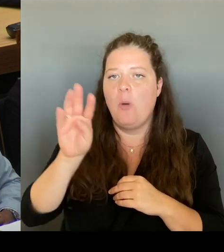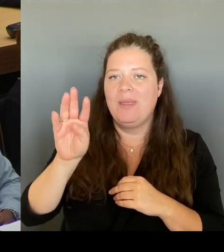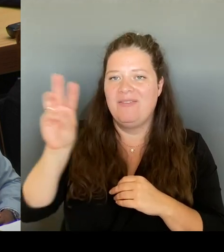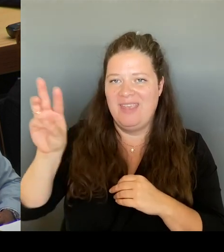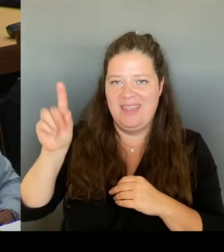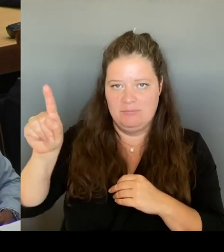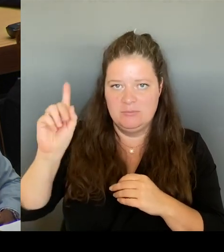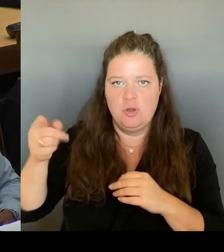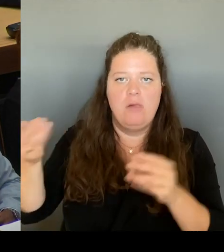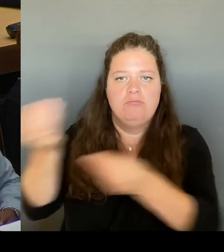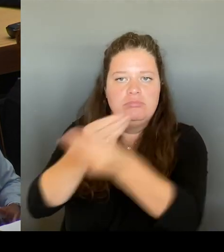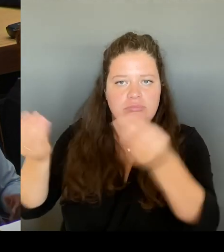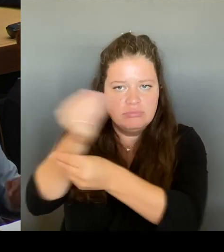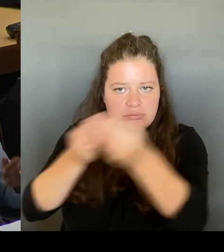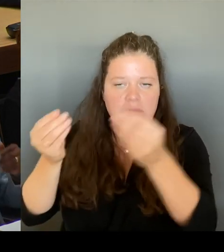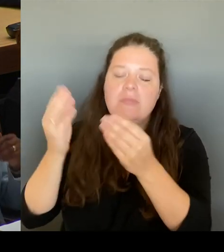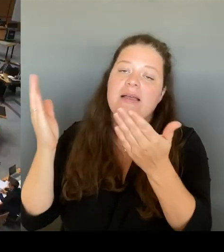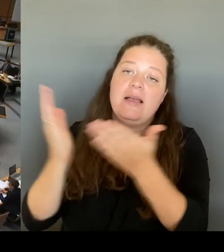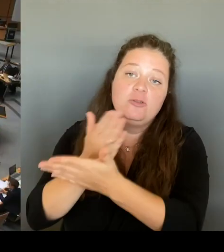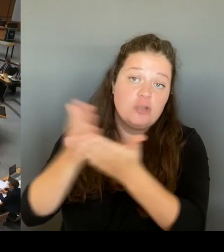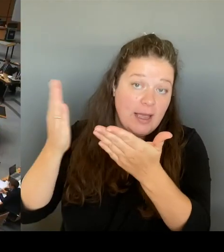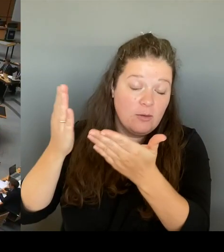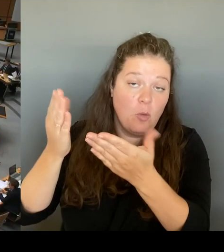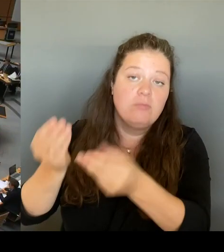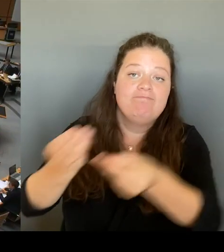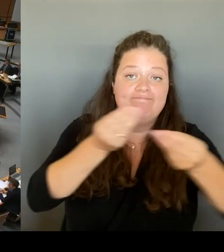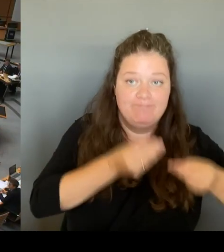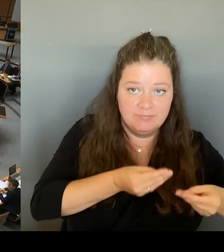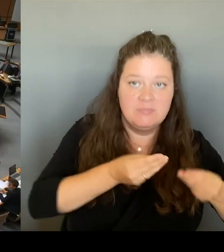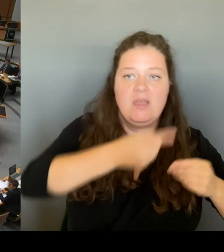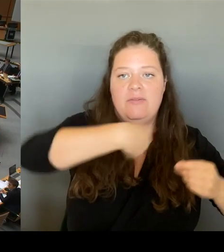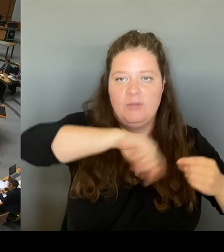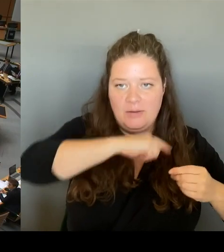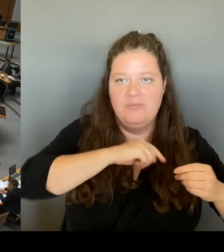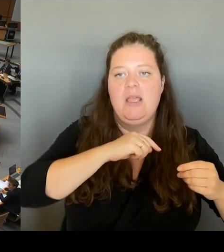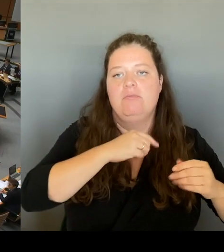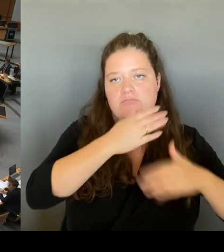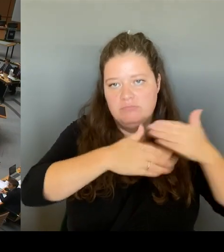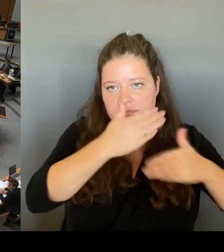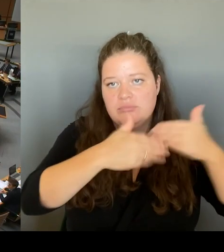weitere Verfahren gehen.(Rednerwechsel) Herzlichen Dank, Frau Senatorin. Herr Abgeordneter, möchten Sie nachfragen?(Rednerwechsel)